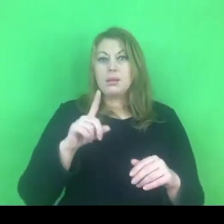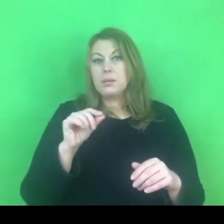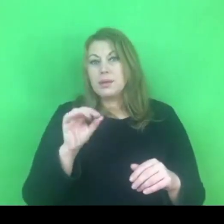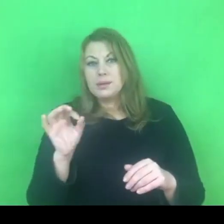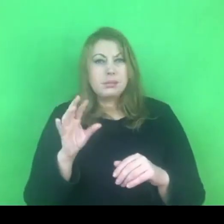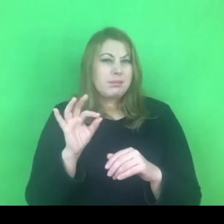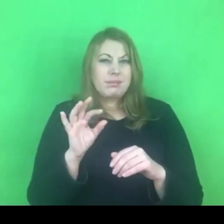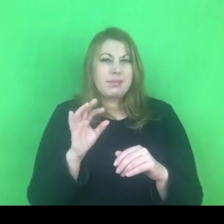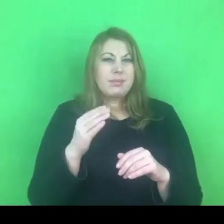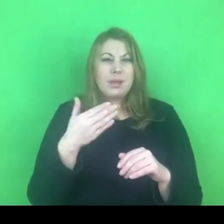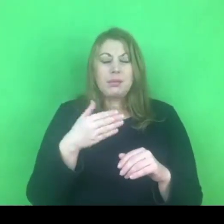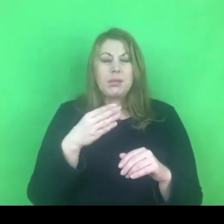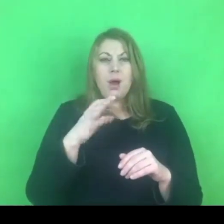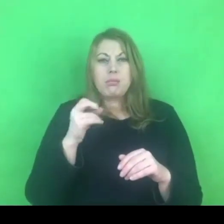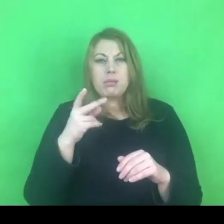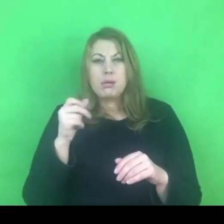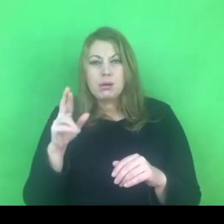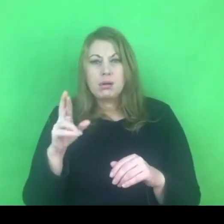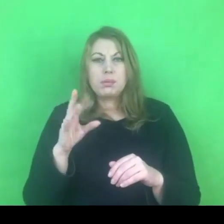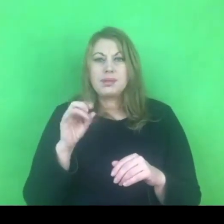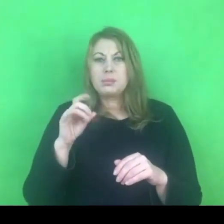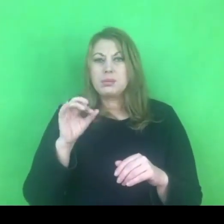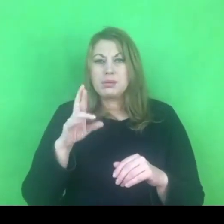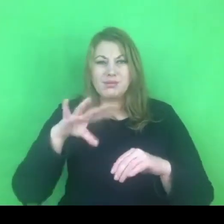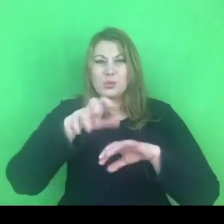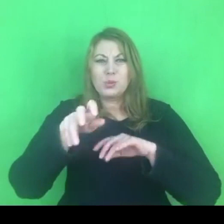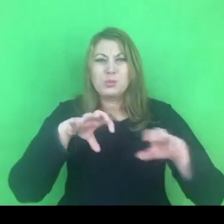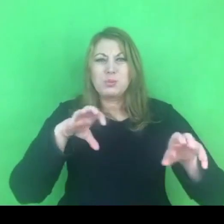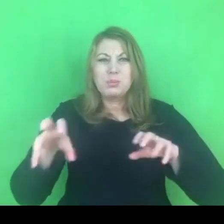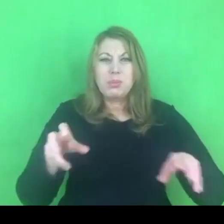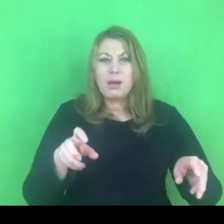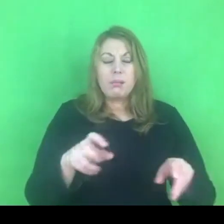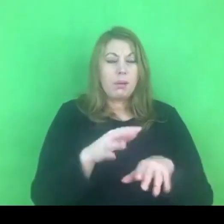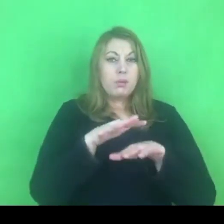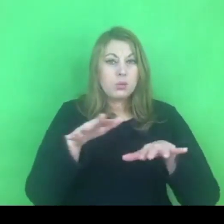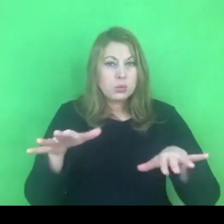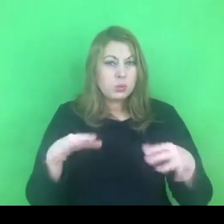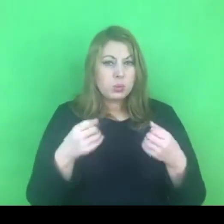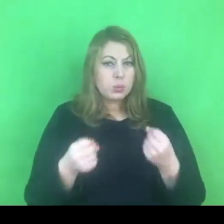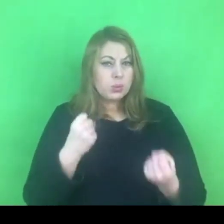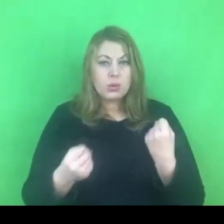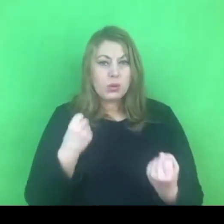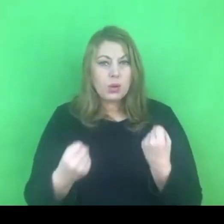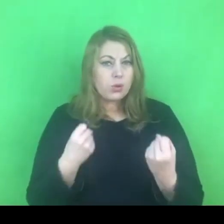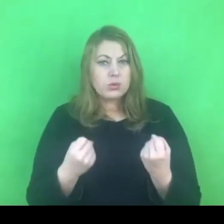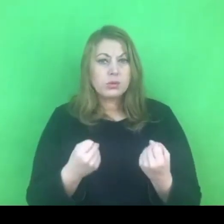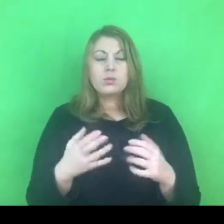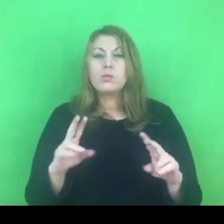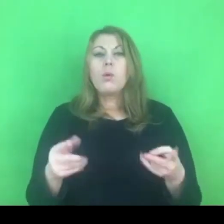Tak jak obserwuję, to cały czas jest szereg różnych trudności, które wynikają z różnych względów,